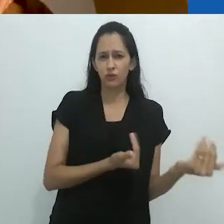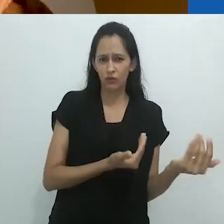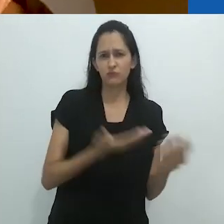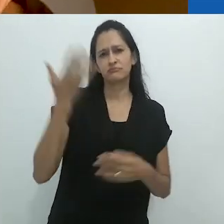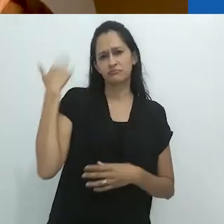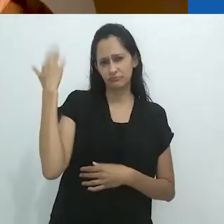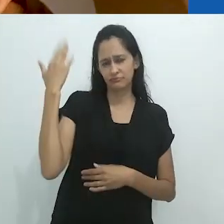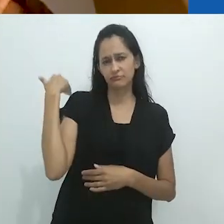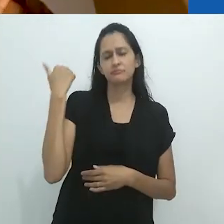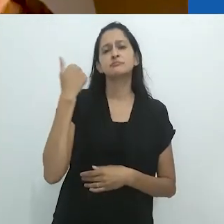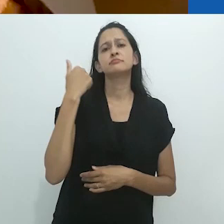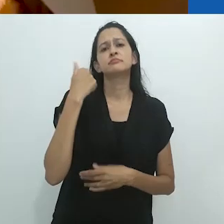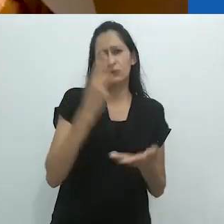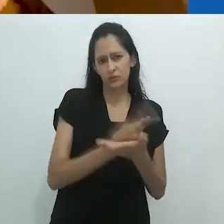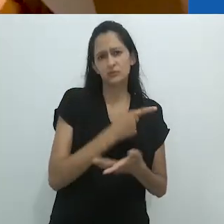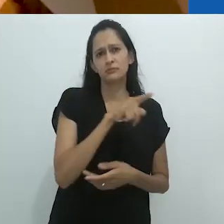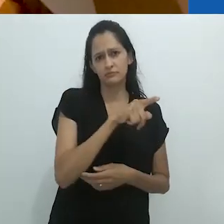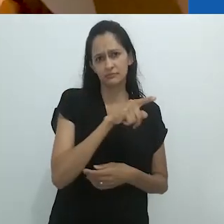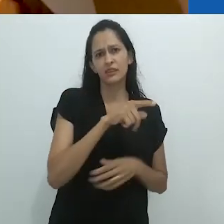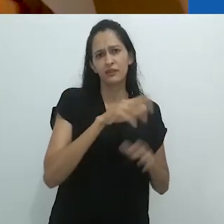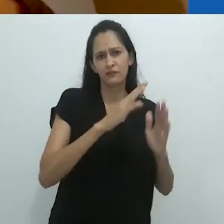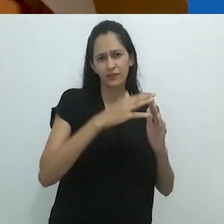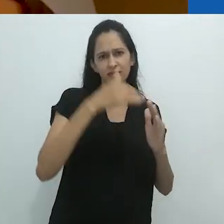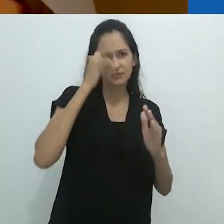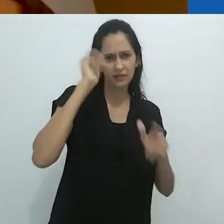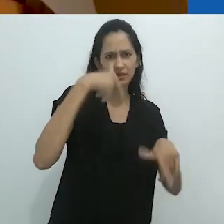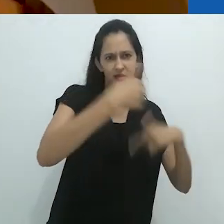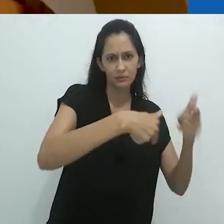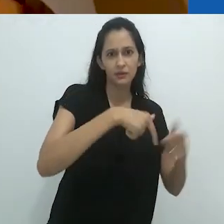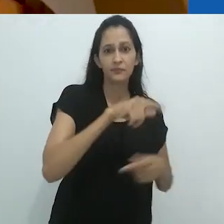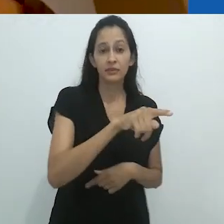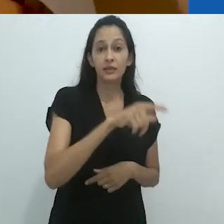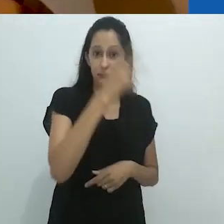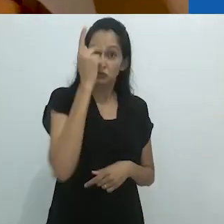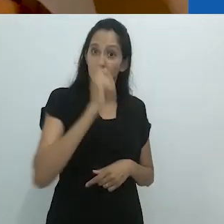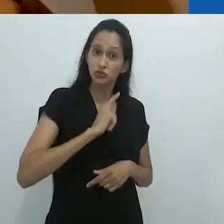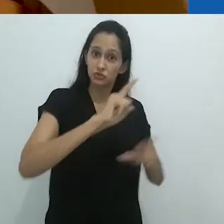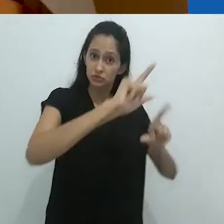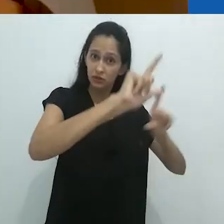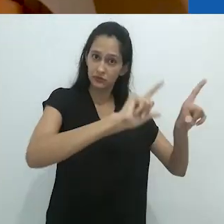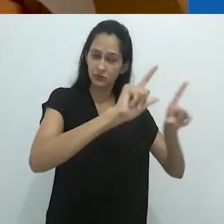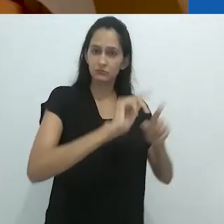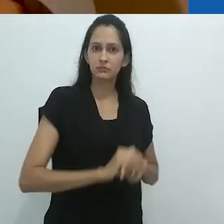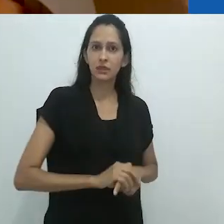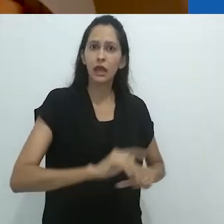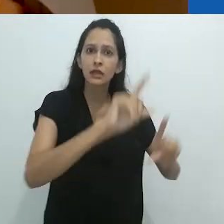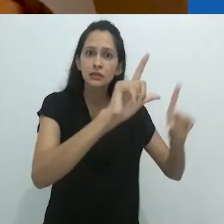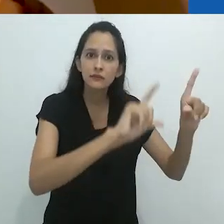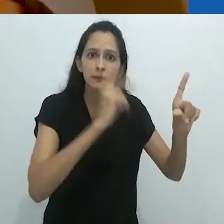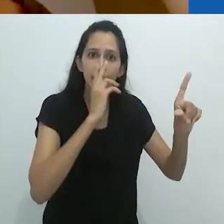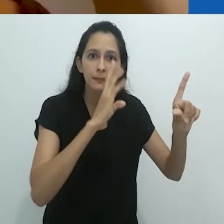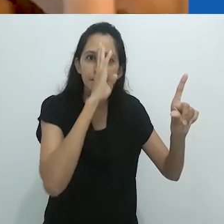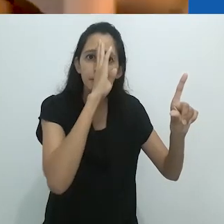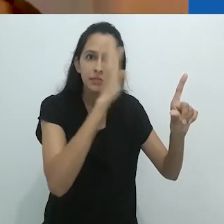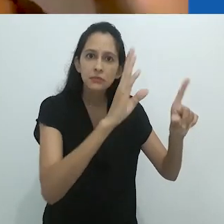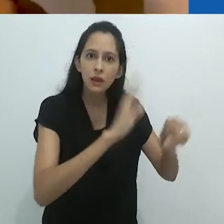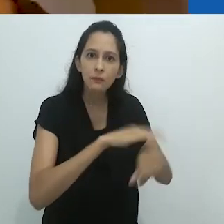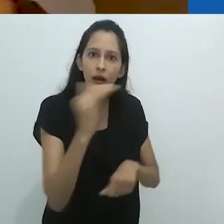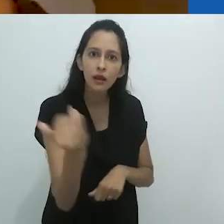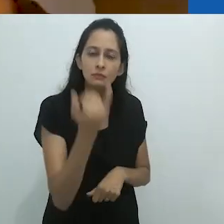mesmo nos anos 70 – e isso é bem cedo – eles tinham uma TV. A TV era a coisa mais importante.